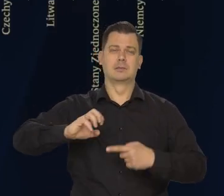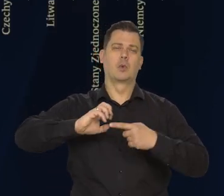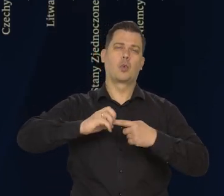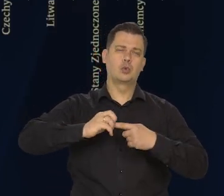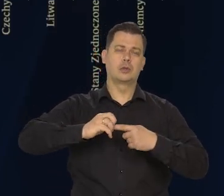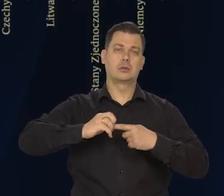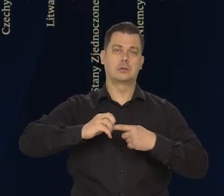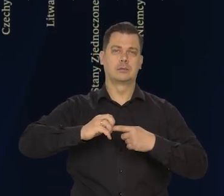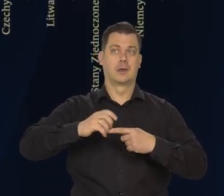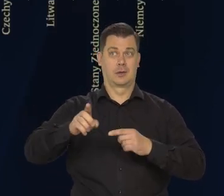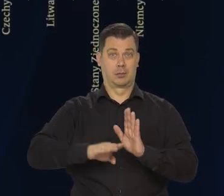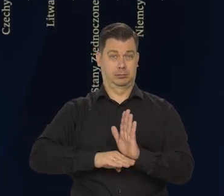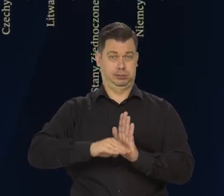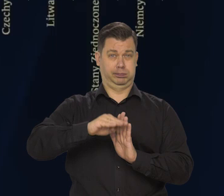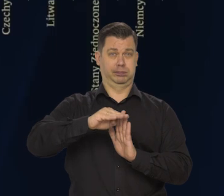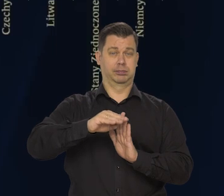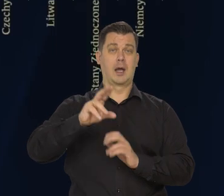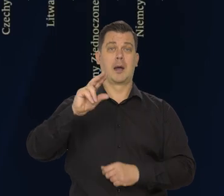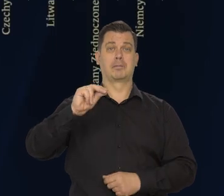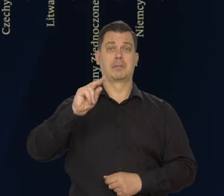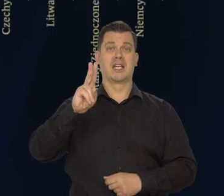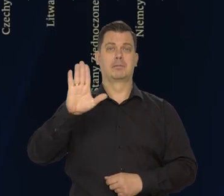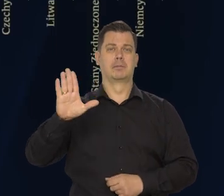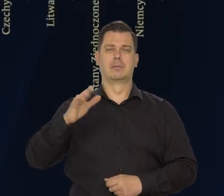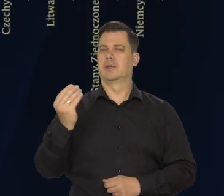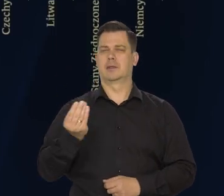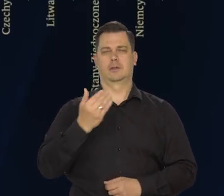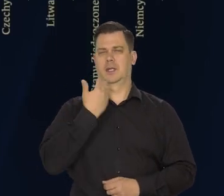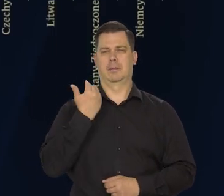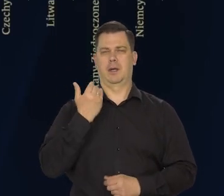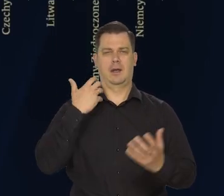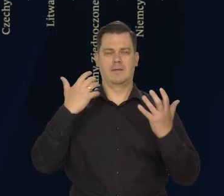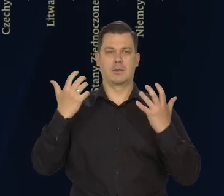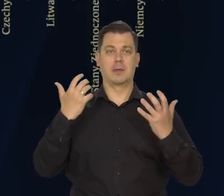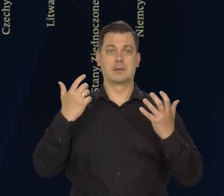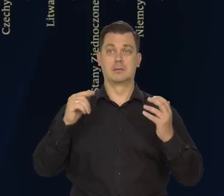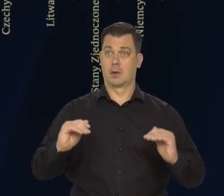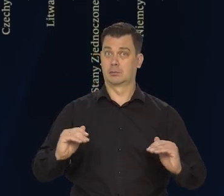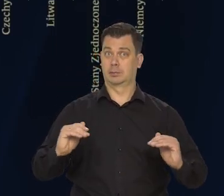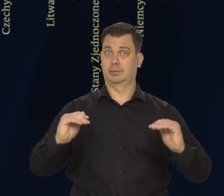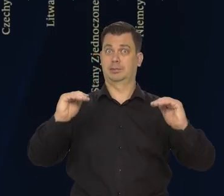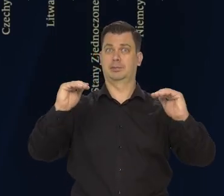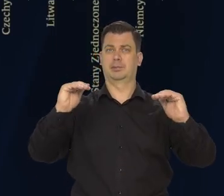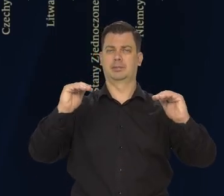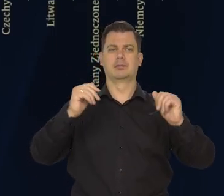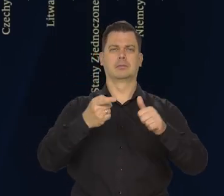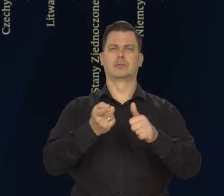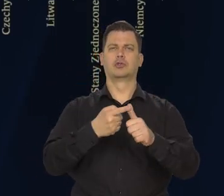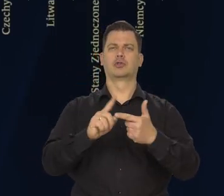to dynamiki wszystkich trzech, bo nie mamy pełnych danych wyników to dynamikę wszystkich trzech podstawowych kategorii.